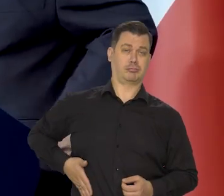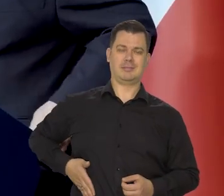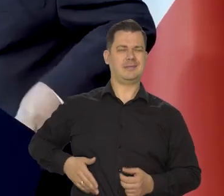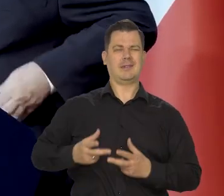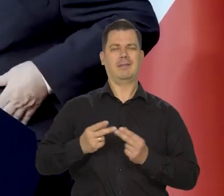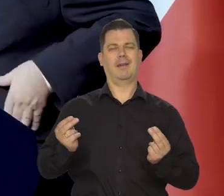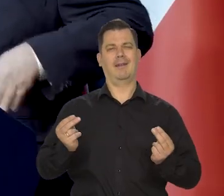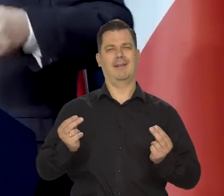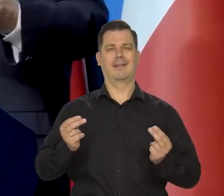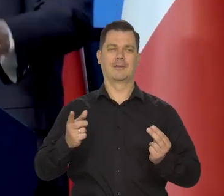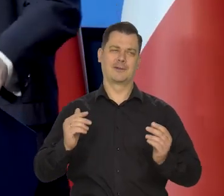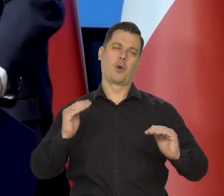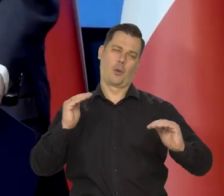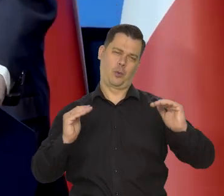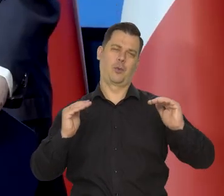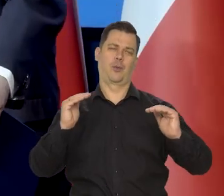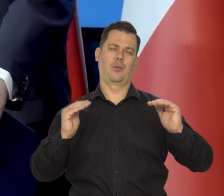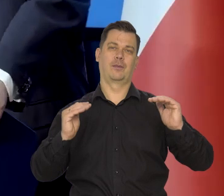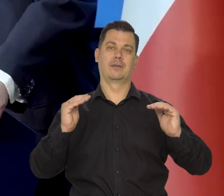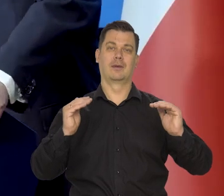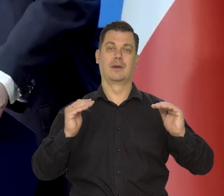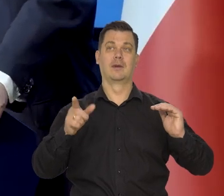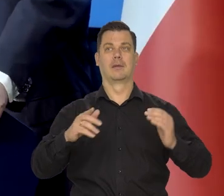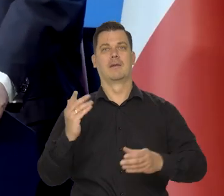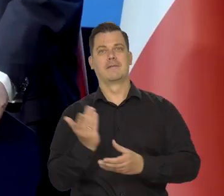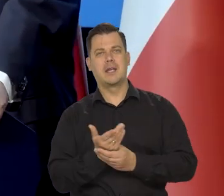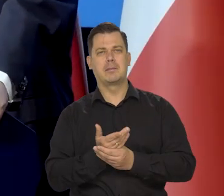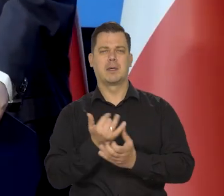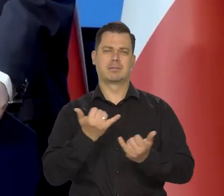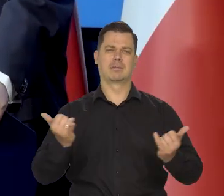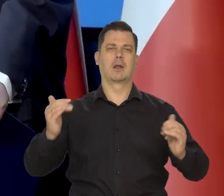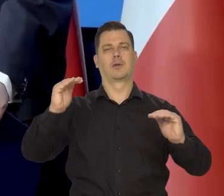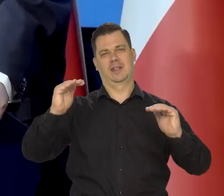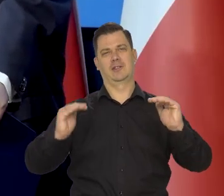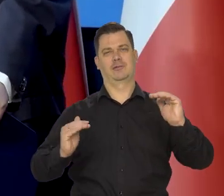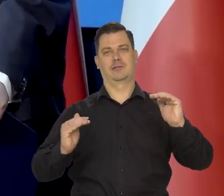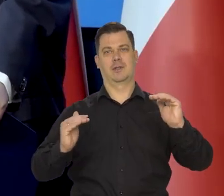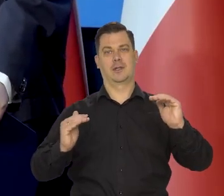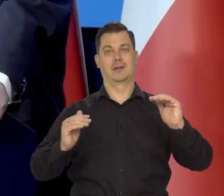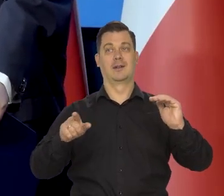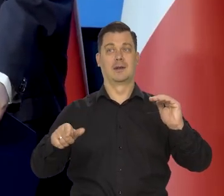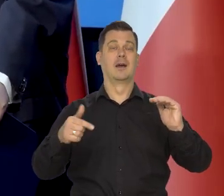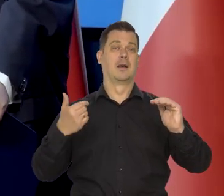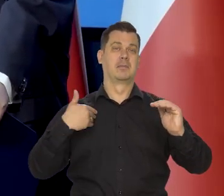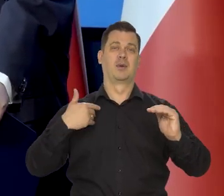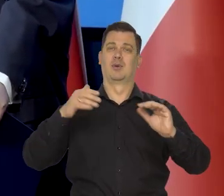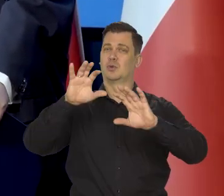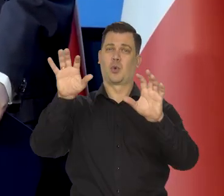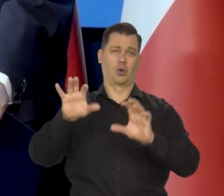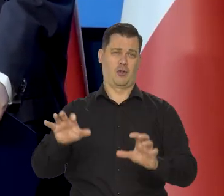I zasoby przedsiębiorstw i tak dalej... są nieporównywalnie niższe, zostaliśmy zrujnowani,